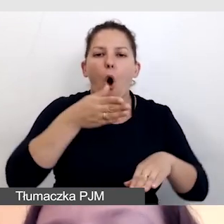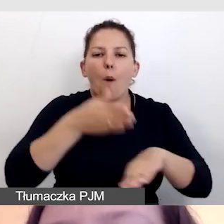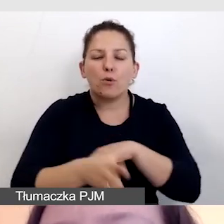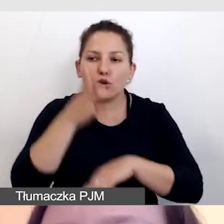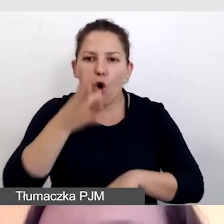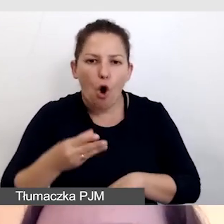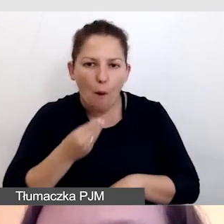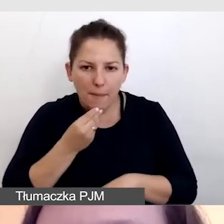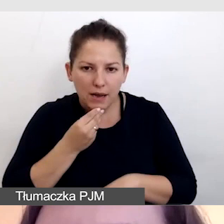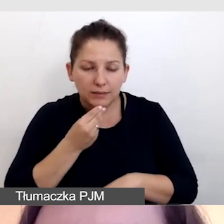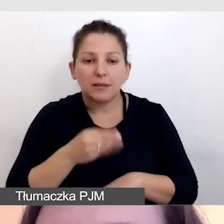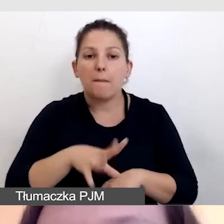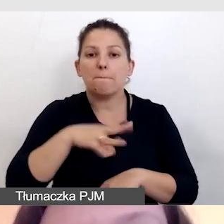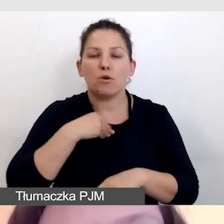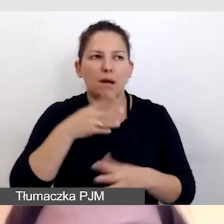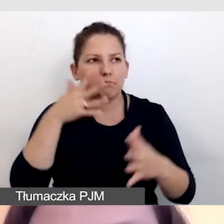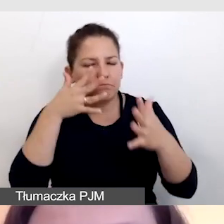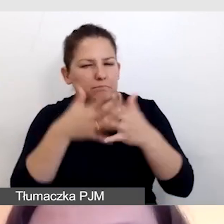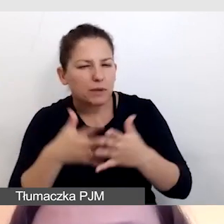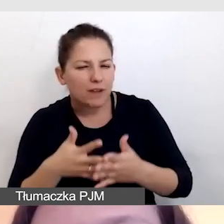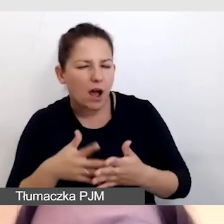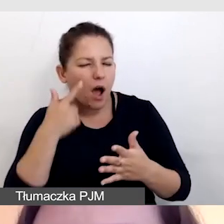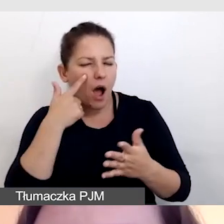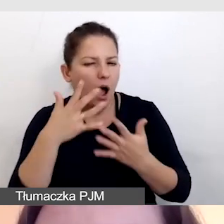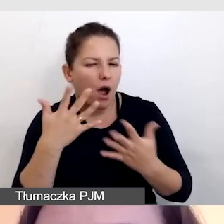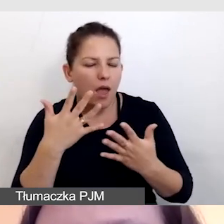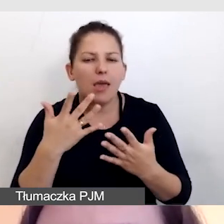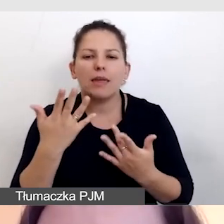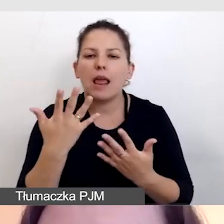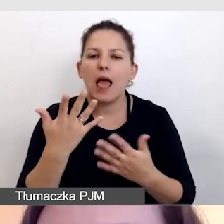Musimy przewidzieć i oszacować, ile wynosi opóźnienie.